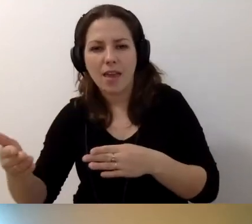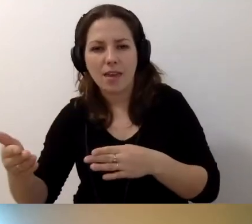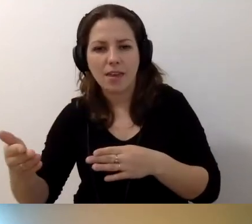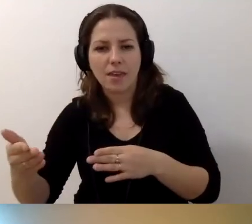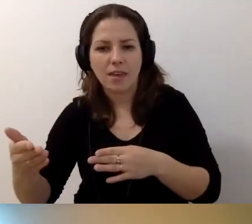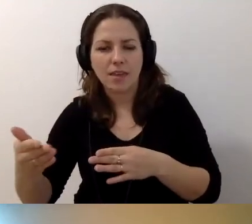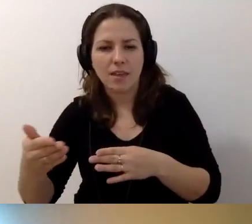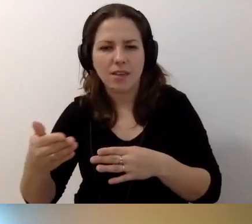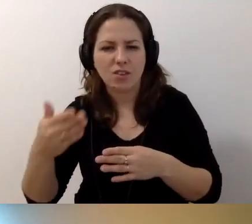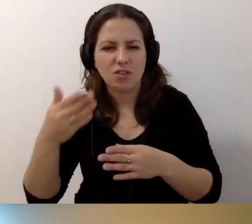Czytaj dalej?